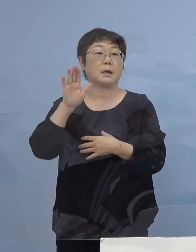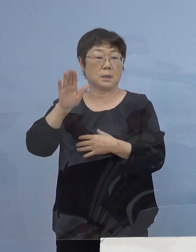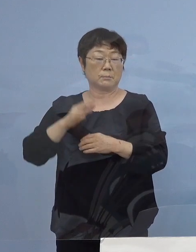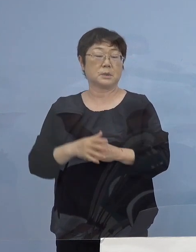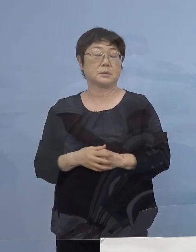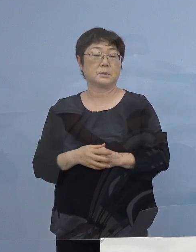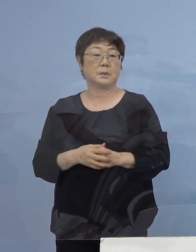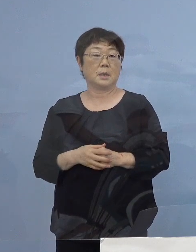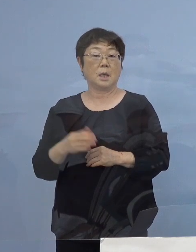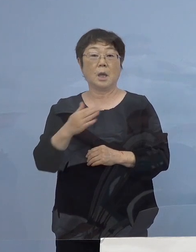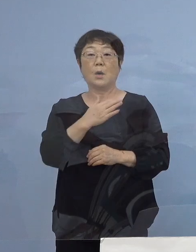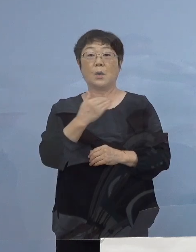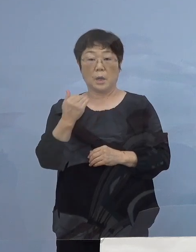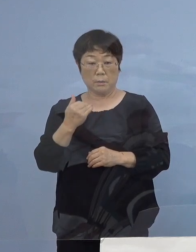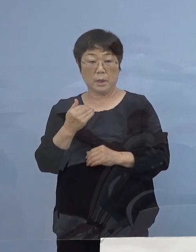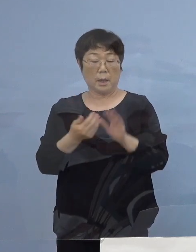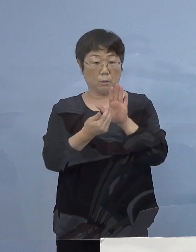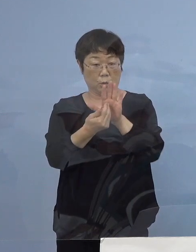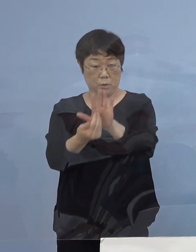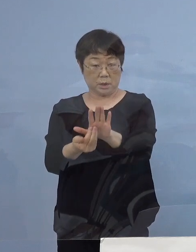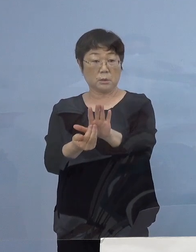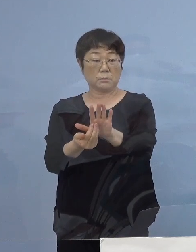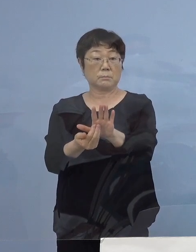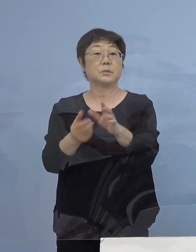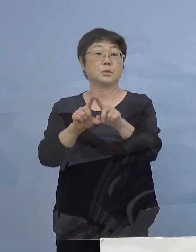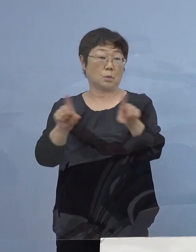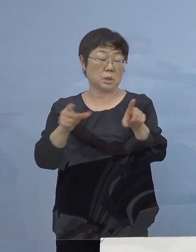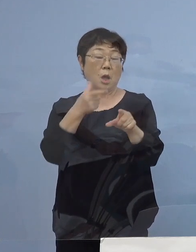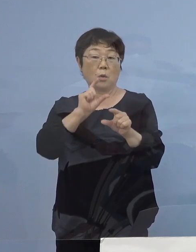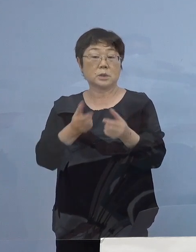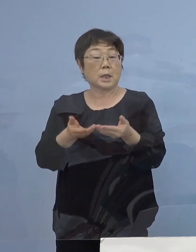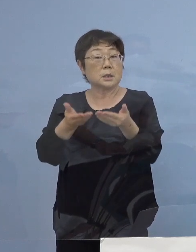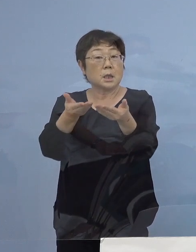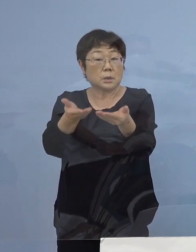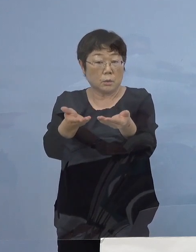やはり我々としても防御をする もちろん お酒の提供を断る